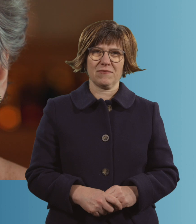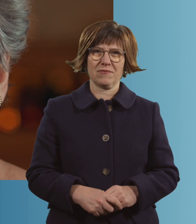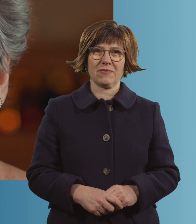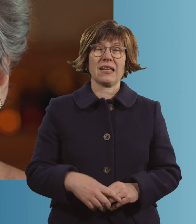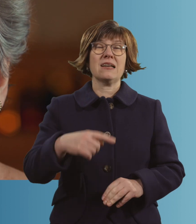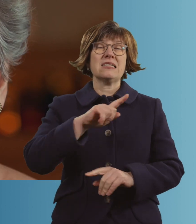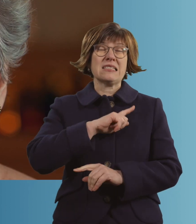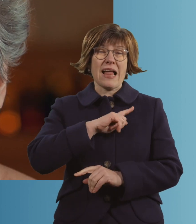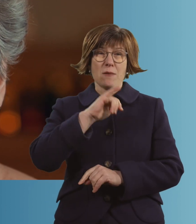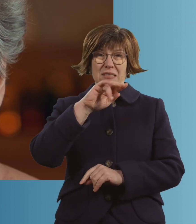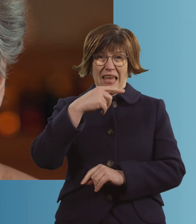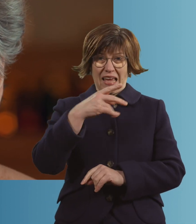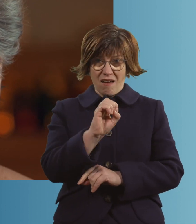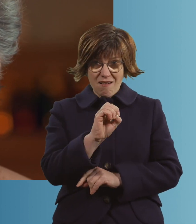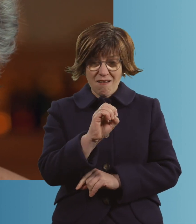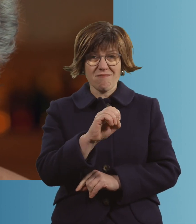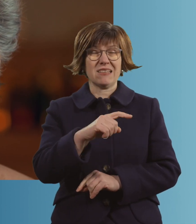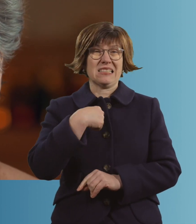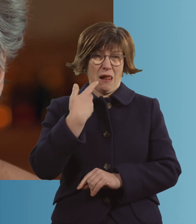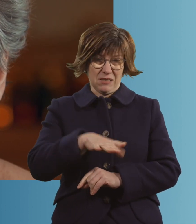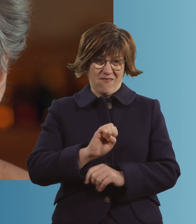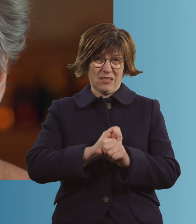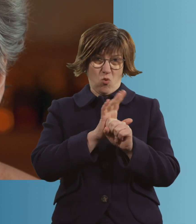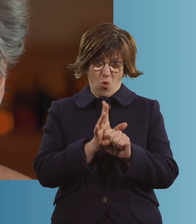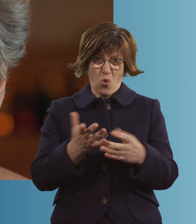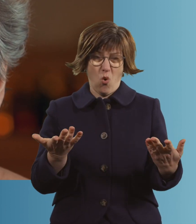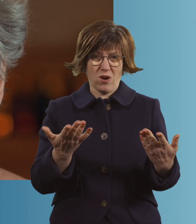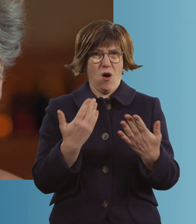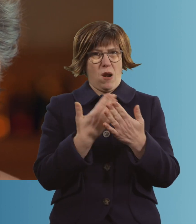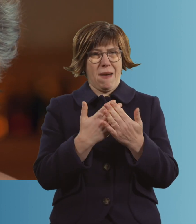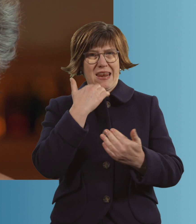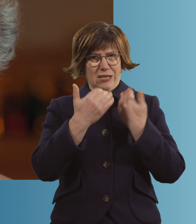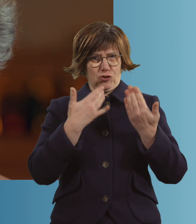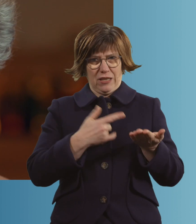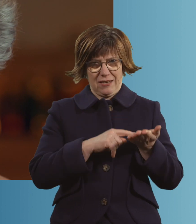Ich bin Inge. Ich hatte Corona. Und das ist meine Geschichte.